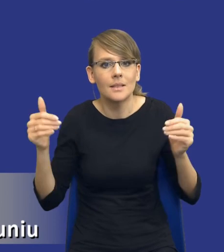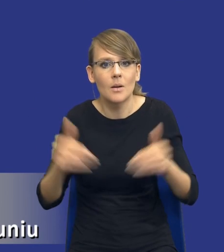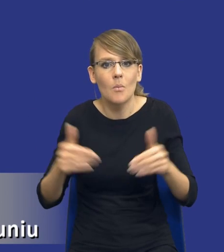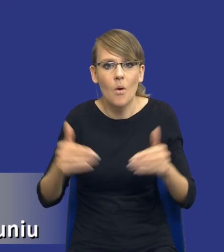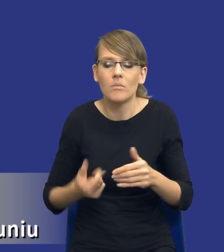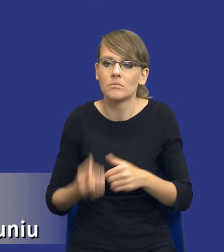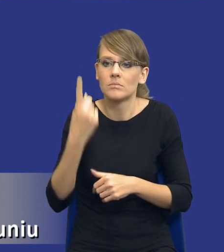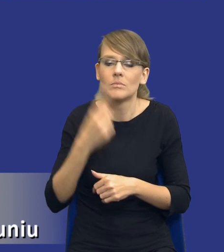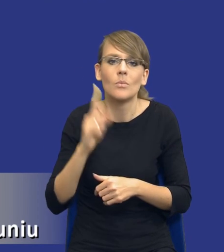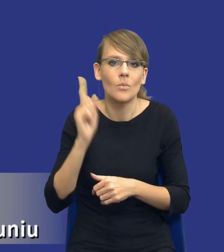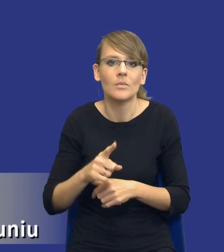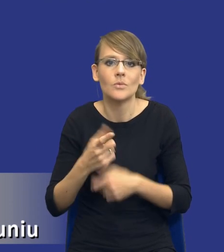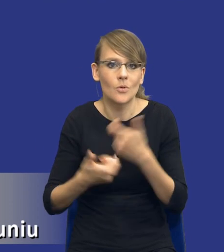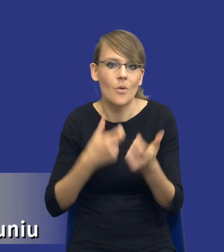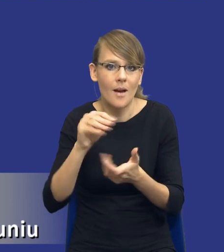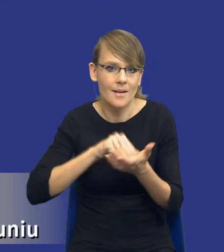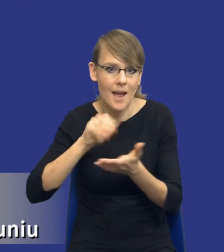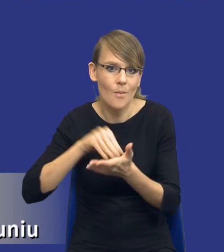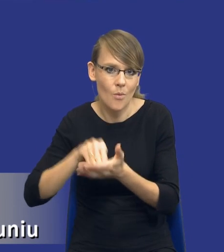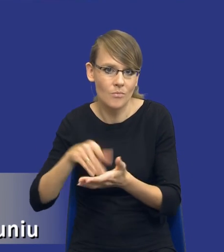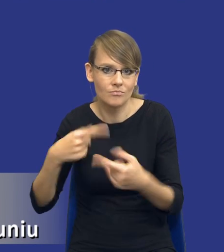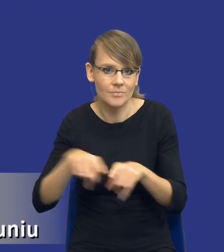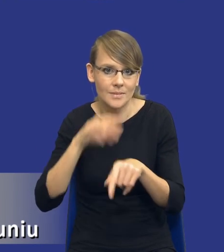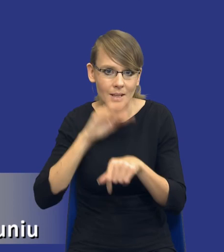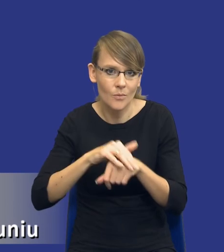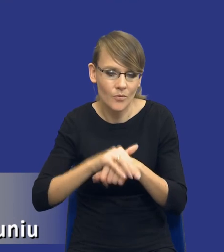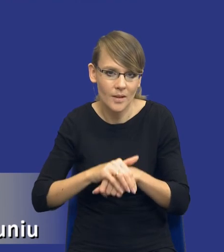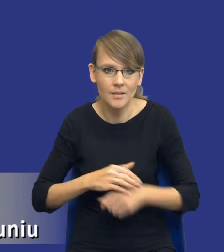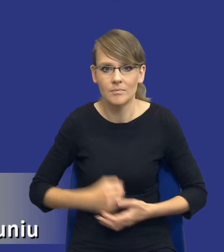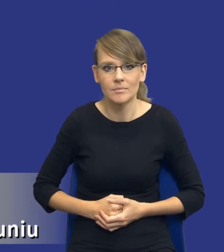sporządzenia raportu z realizacji zamówienia. I znowu wracając do tej naszej koncepcji,